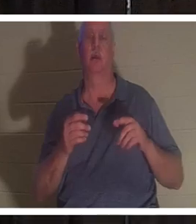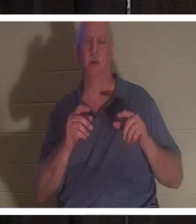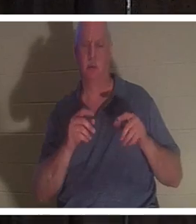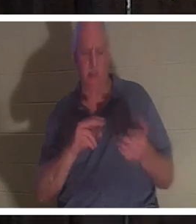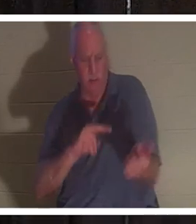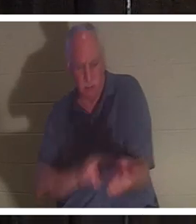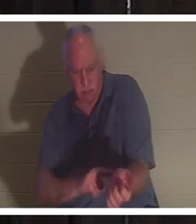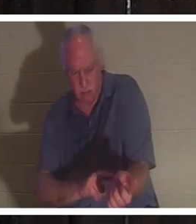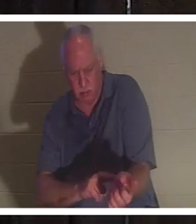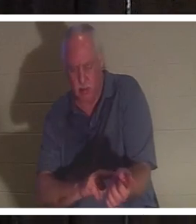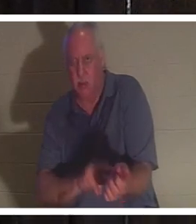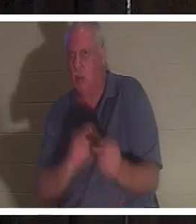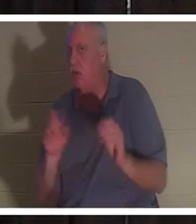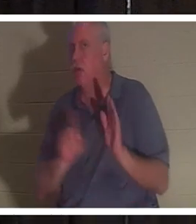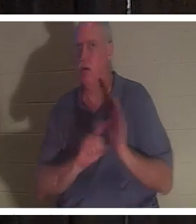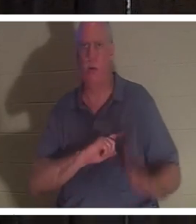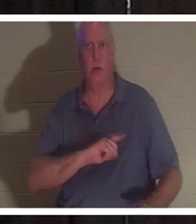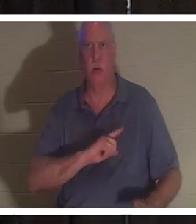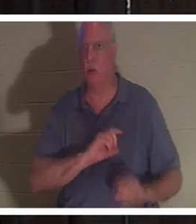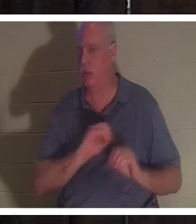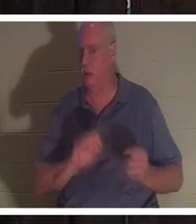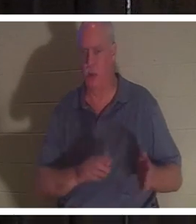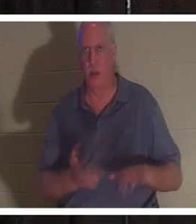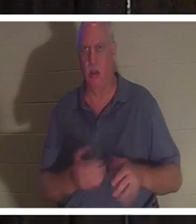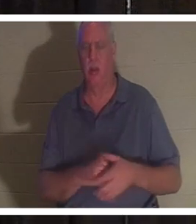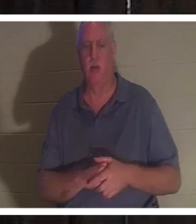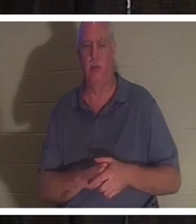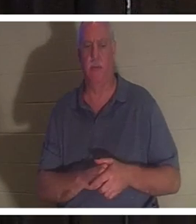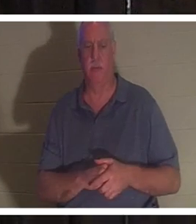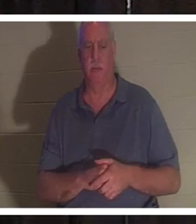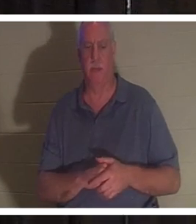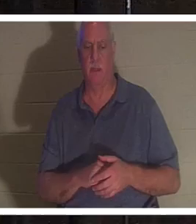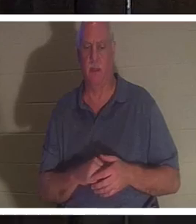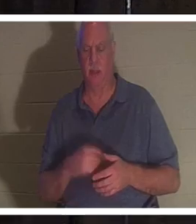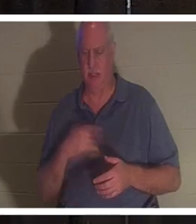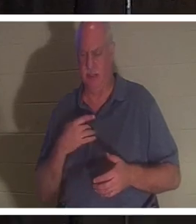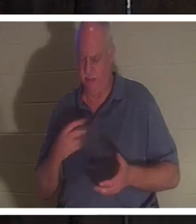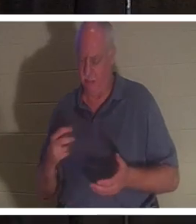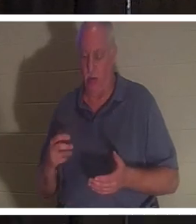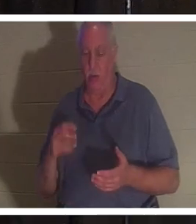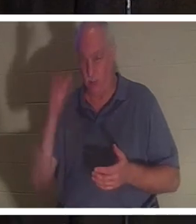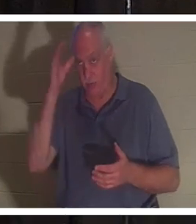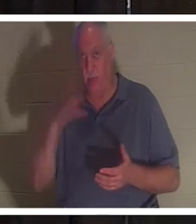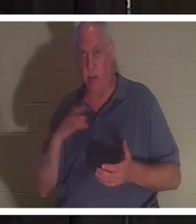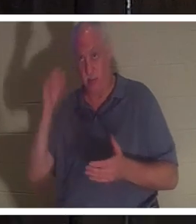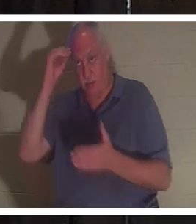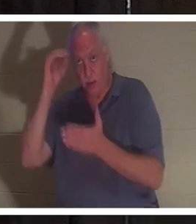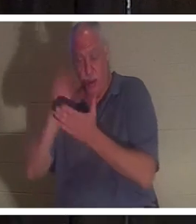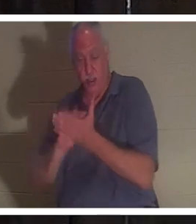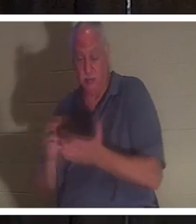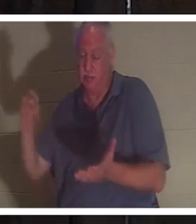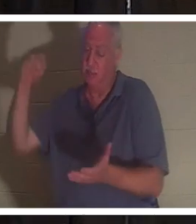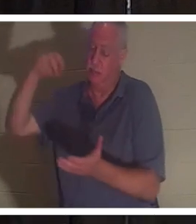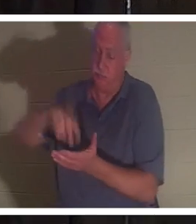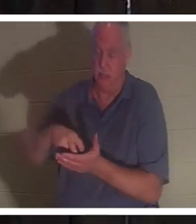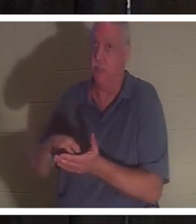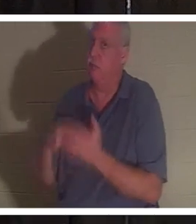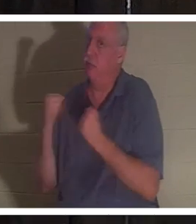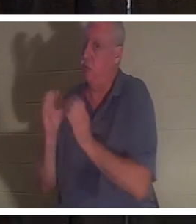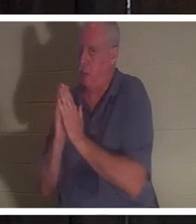그녀는 죽었다. 그는 무릎을 꿇었습니다. 이 사람도 기도할 줄 알고